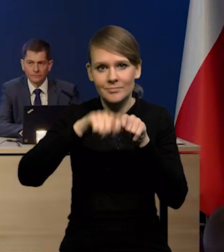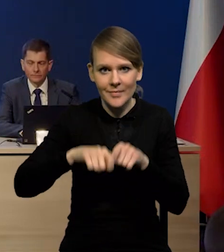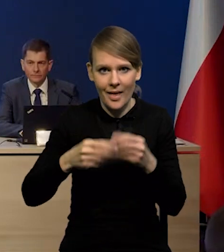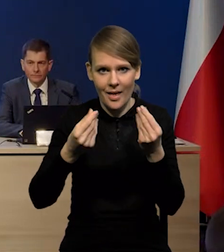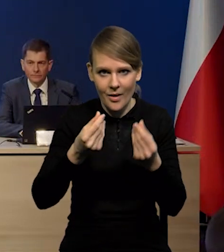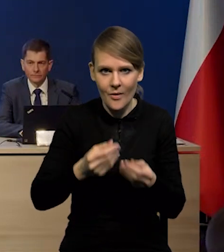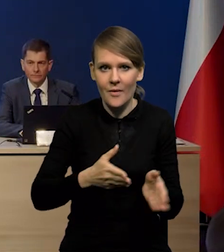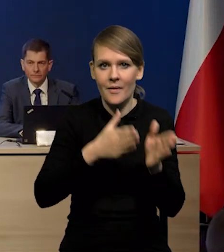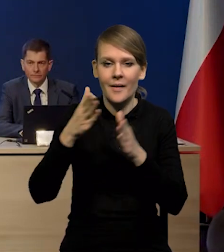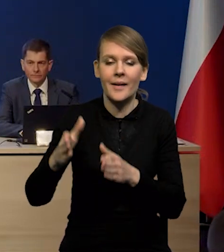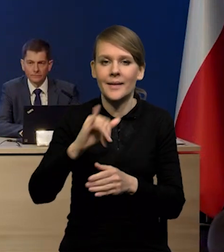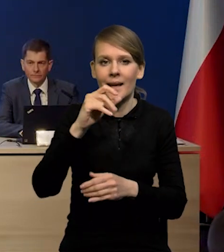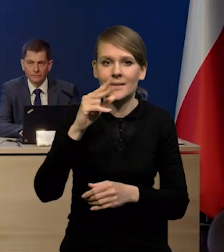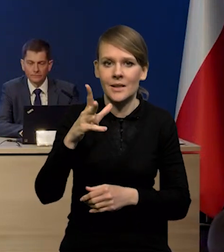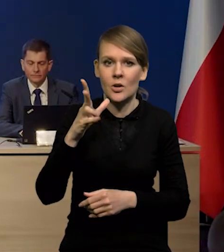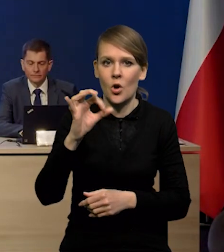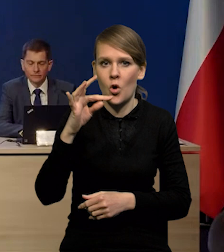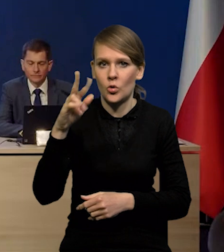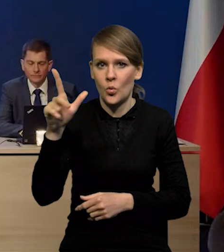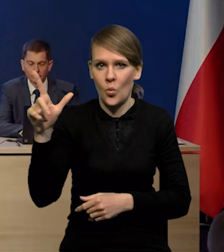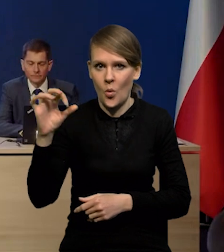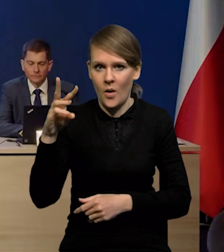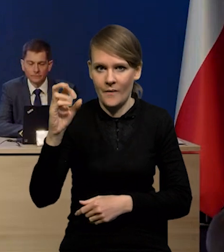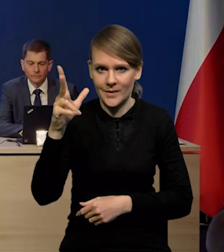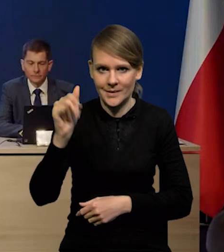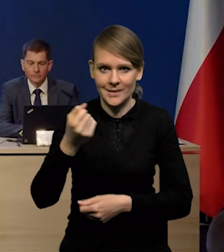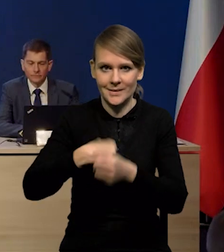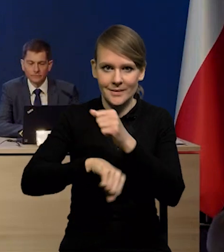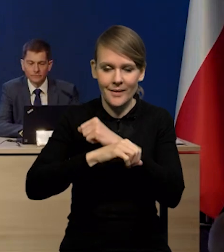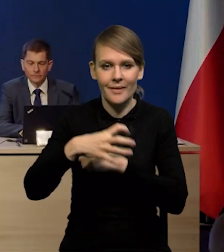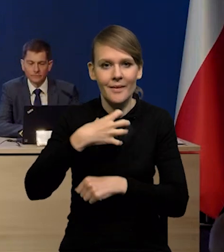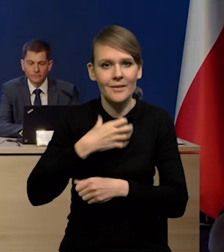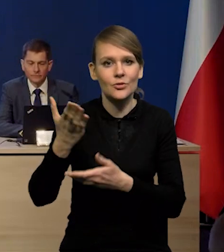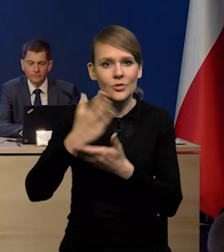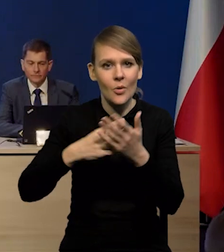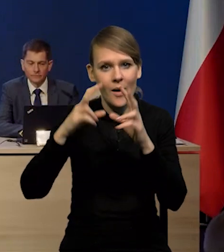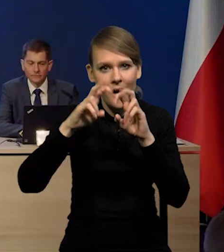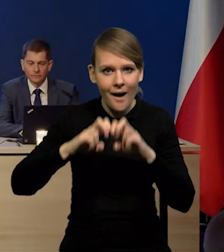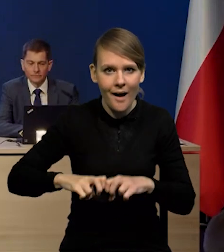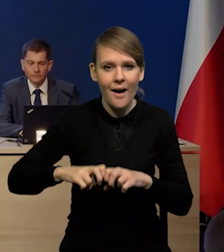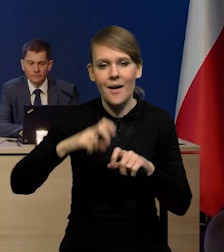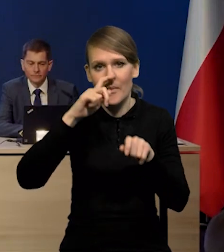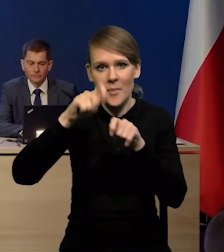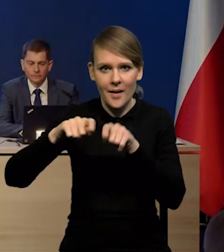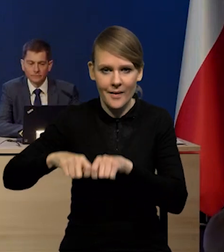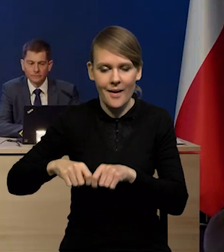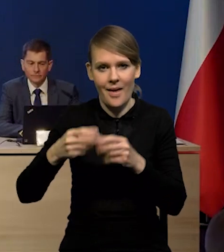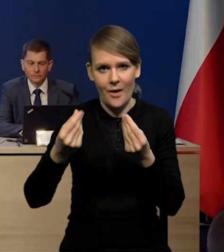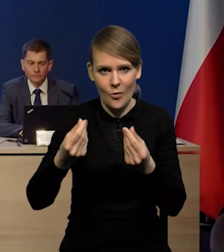oraz Pan Jacek Kotłowski, Zastępca Dyrektora Departamentu Analiz i Badań Ekonomicznych.